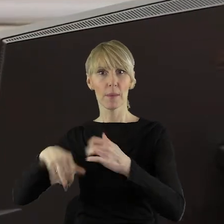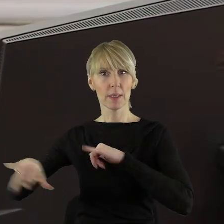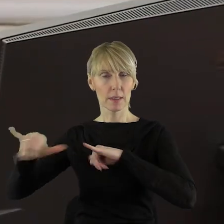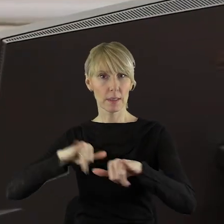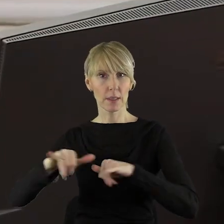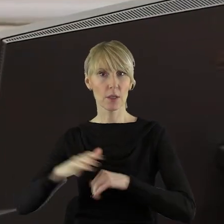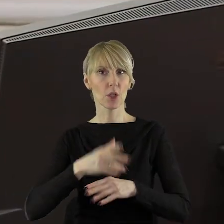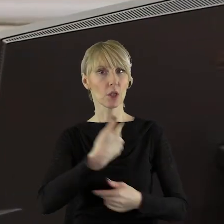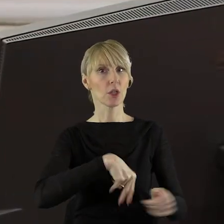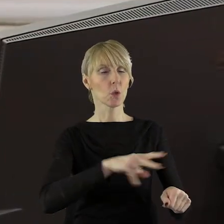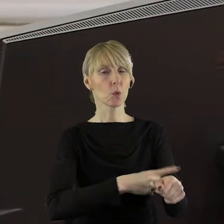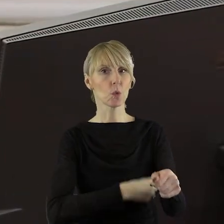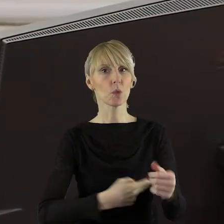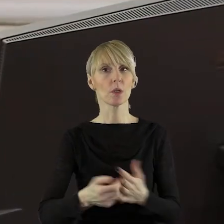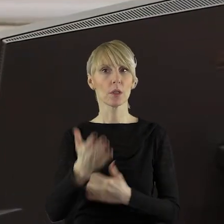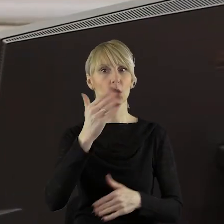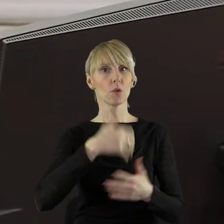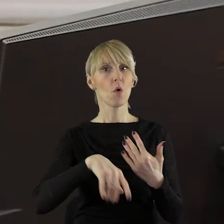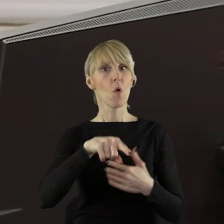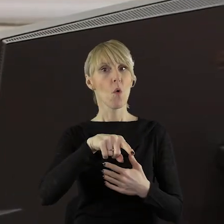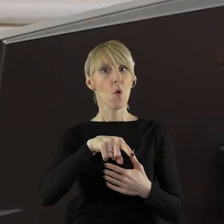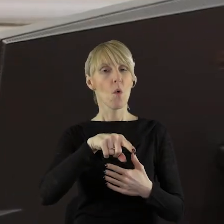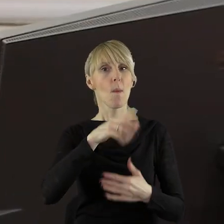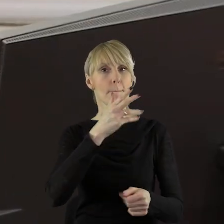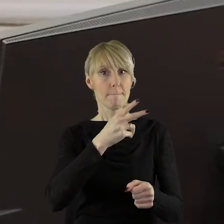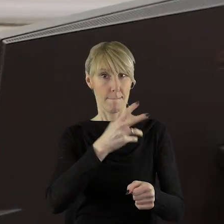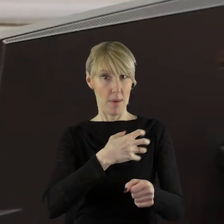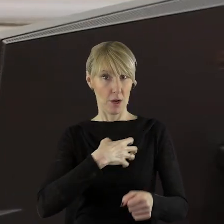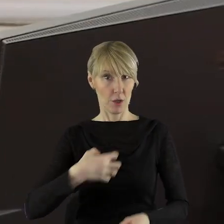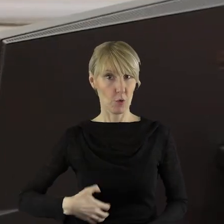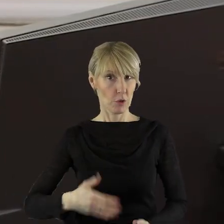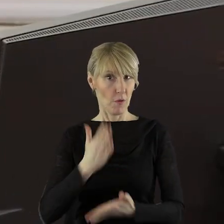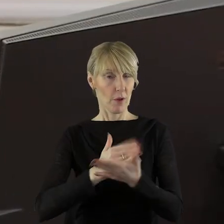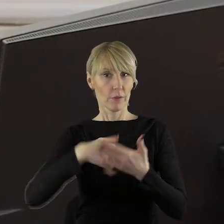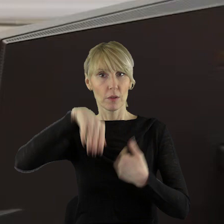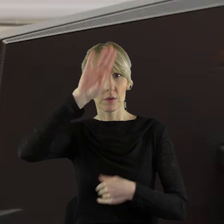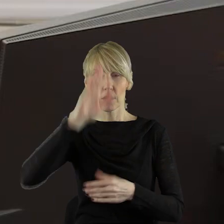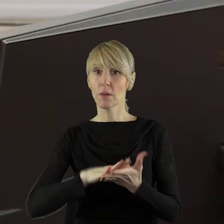Urzędu Marszałkowskiego Województwa Łódzkiego oraz wszystkich gości przybyłych